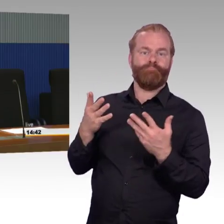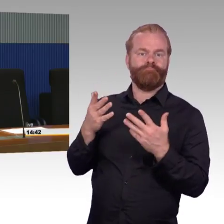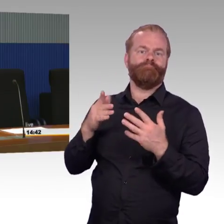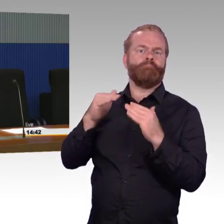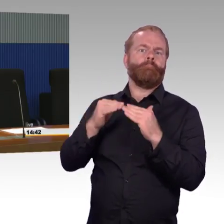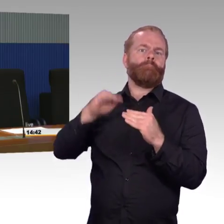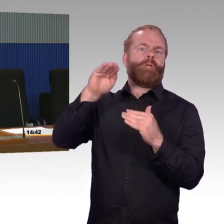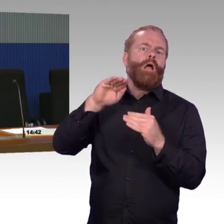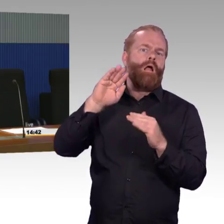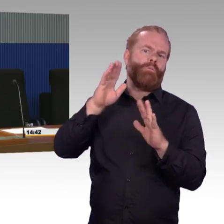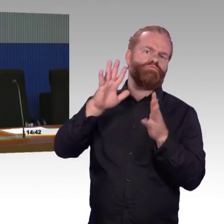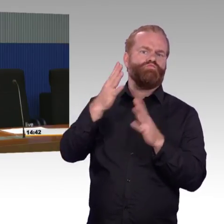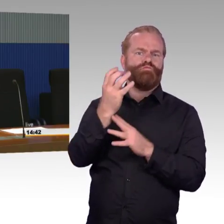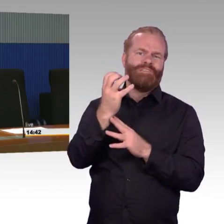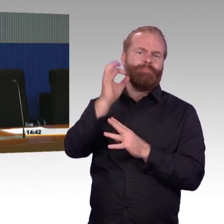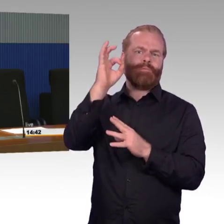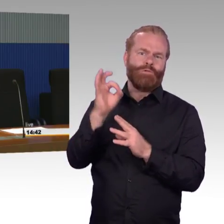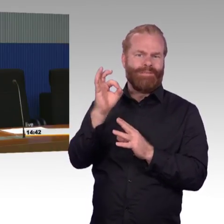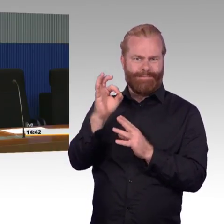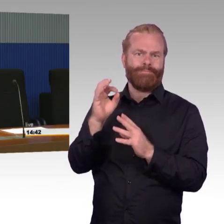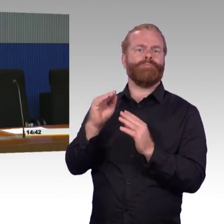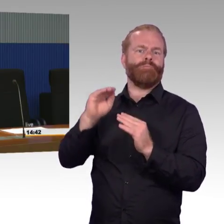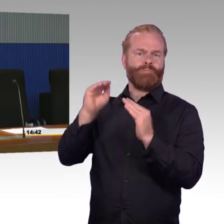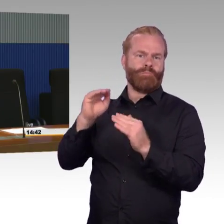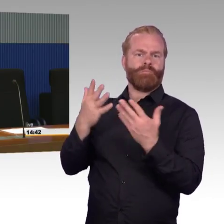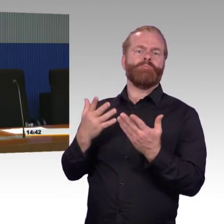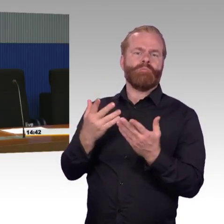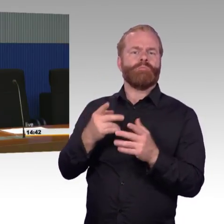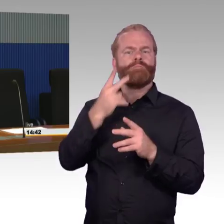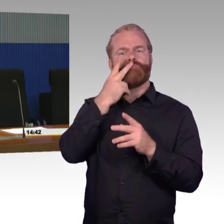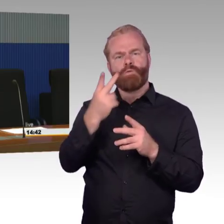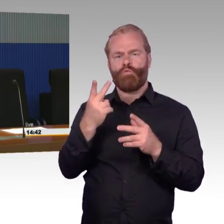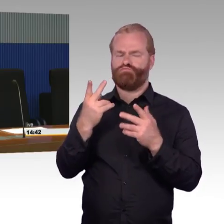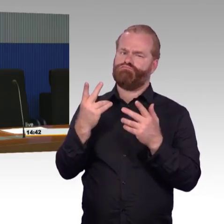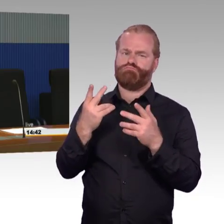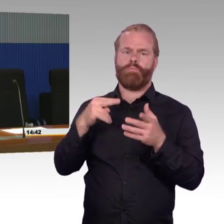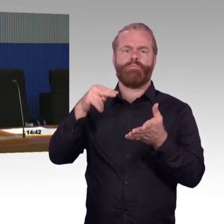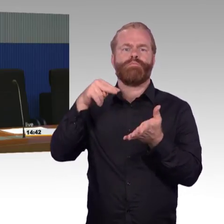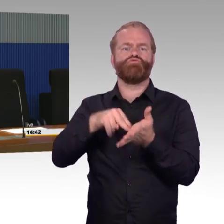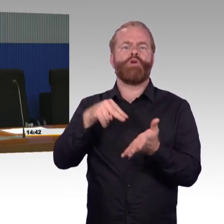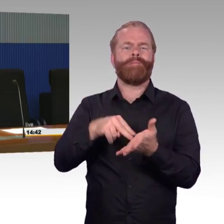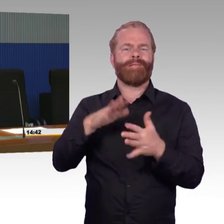und damit auch beschränkten Ausbaukapazitäten müssen wir natürlich überlegen, wie kann man die meisten Reisenden erreichen.